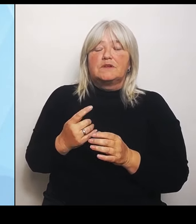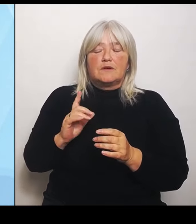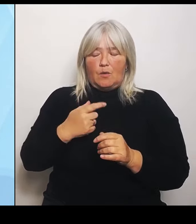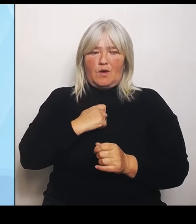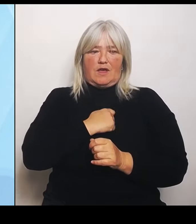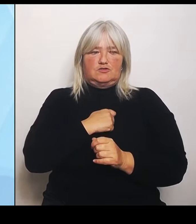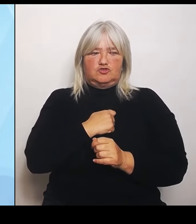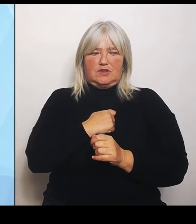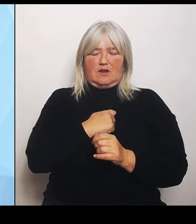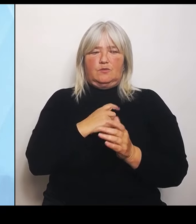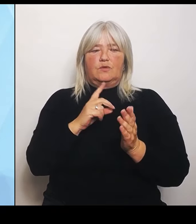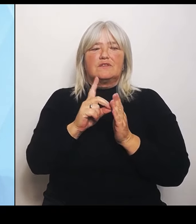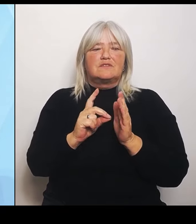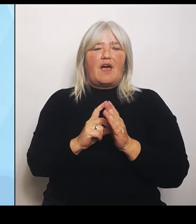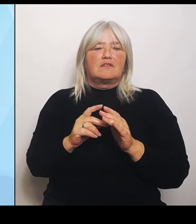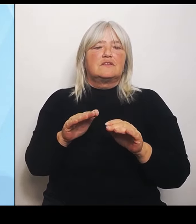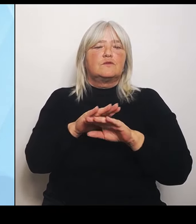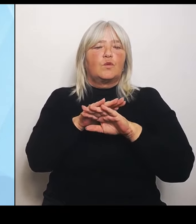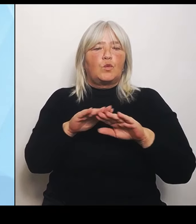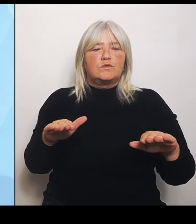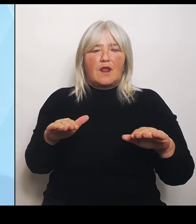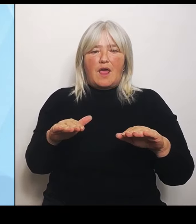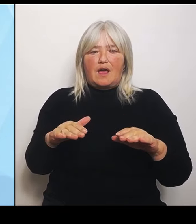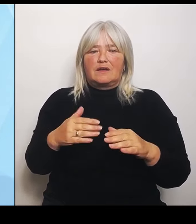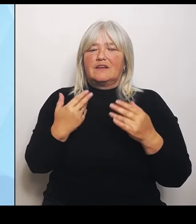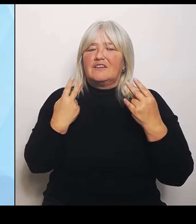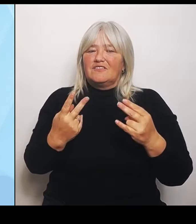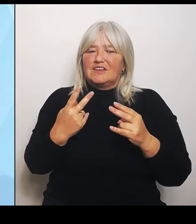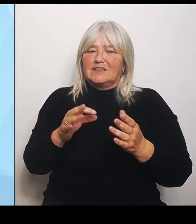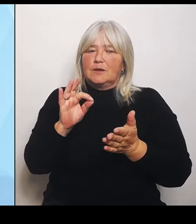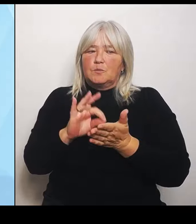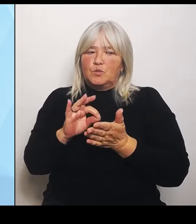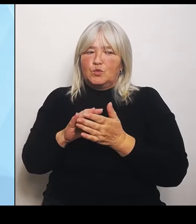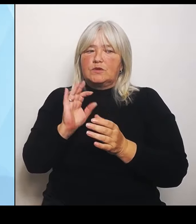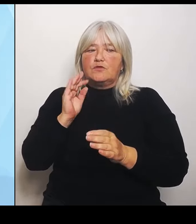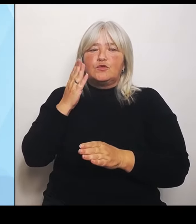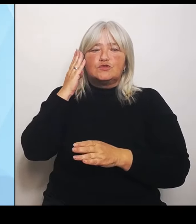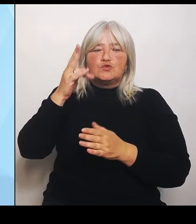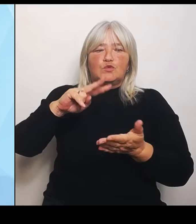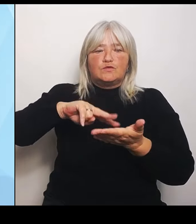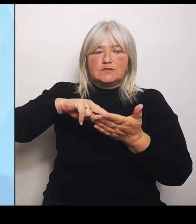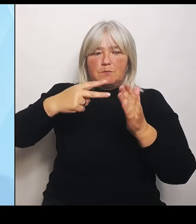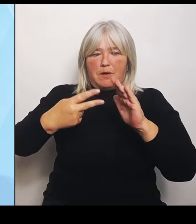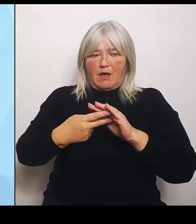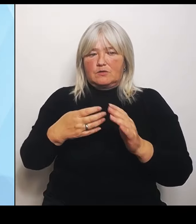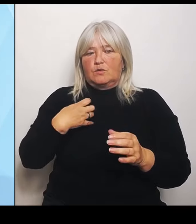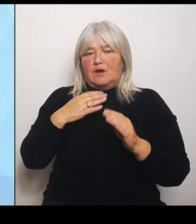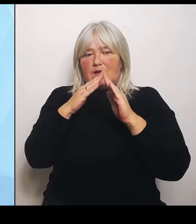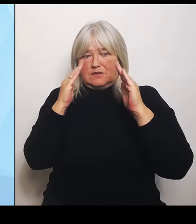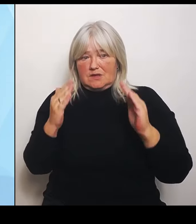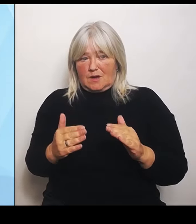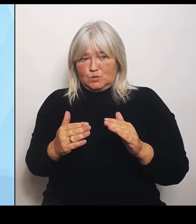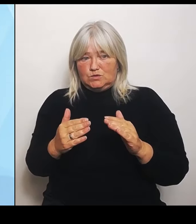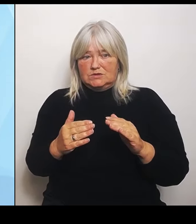die Zukunftsplanungen der Krankenhäuser, weil damit klar wird, wo sie aktuell stehen und wo sie sich natürlich auch